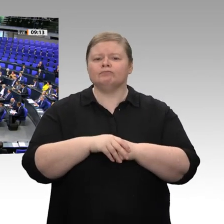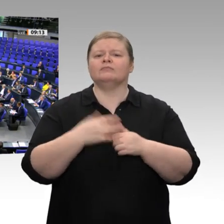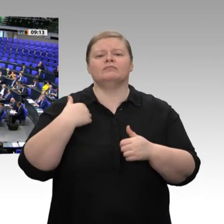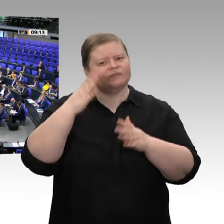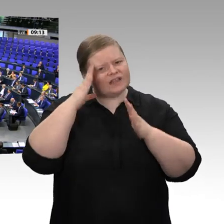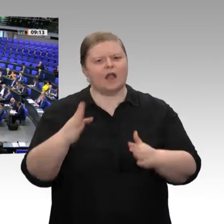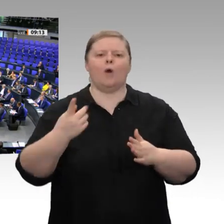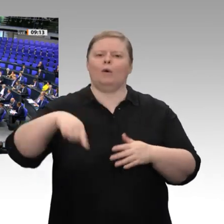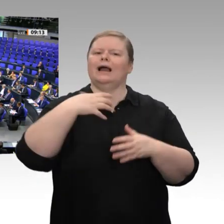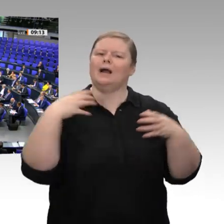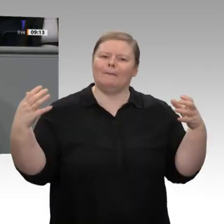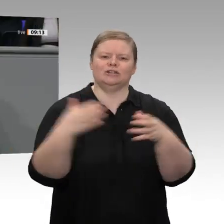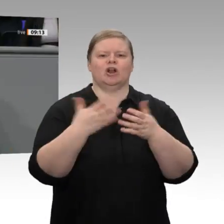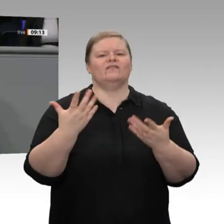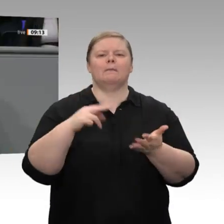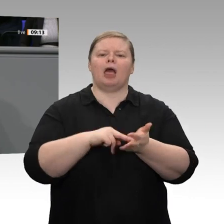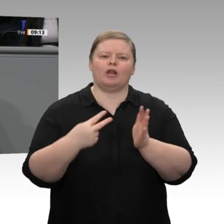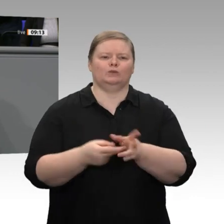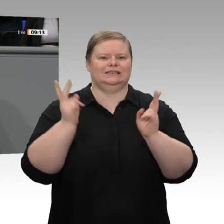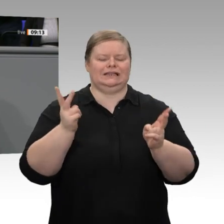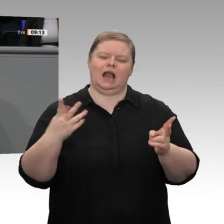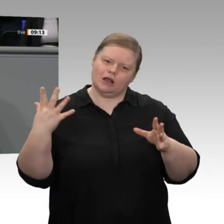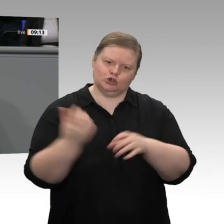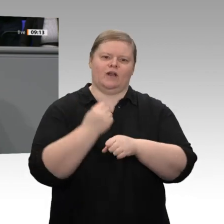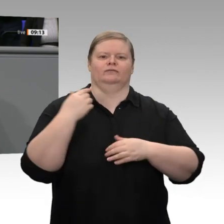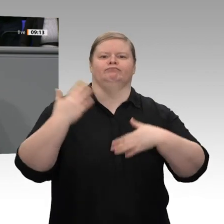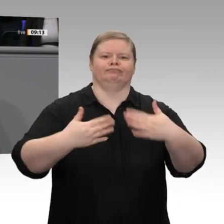darauf verständigt, dass die Sozialabgaben nicht über 40 Prozent steigen sollen. Wir